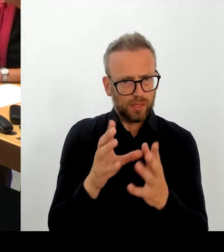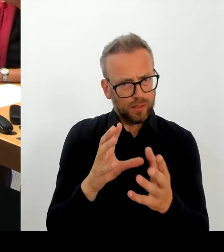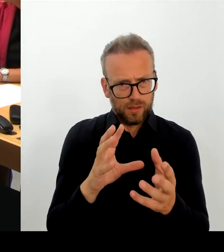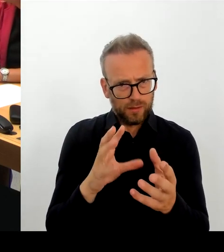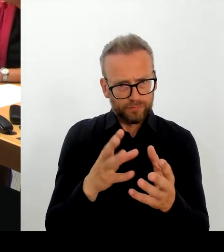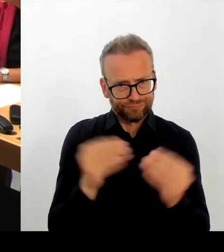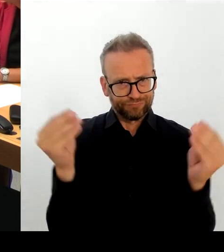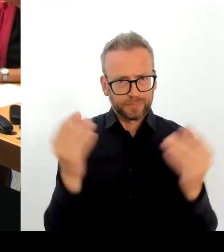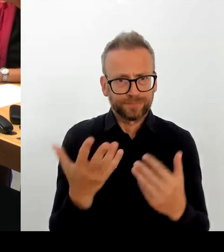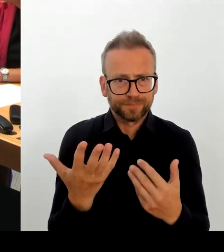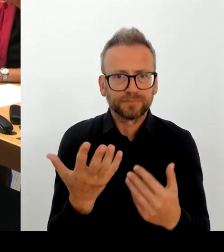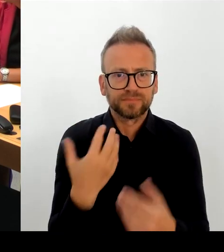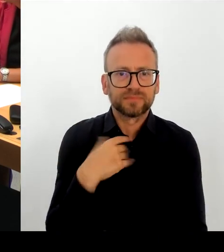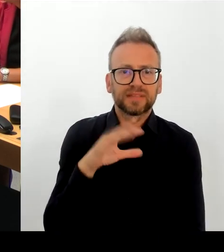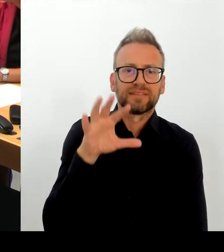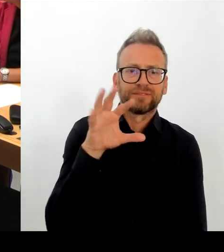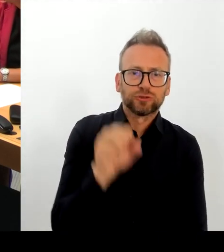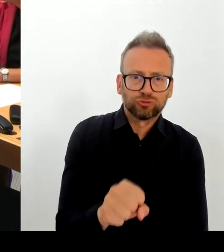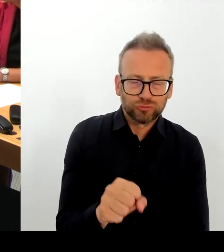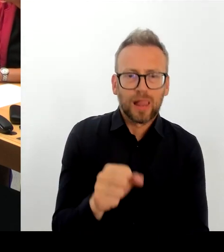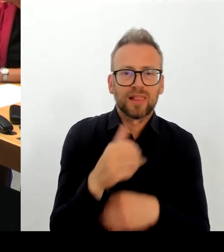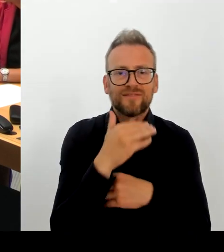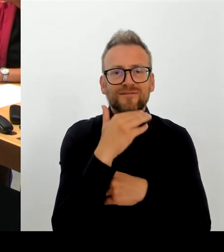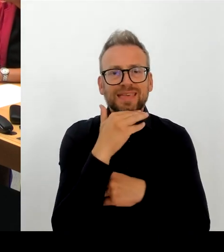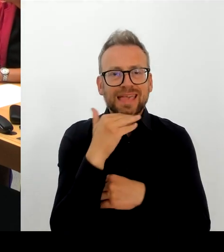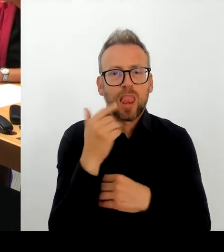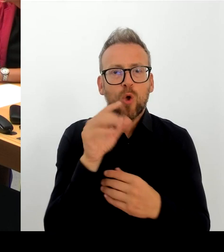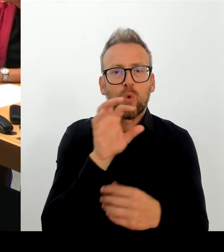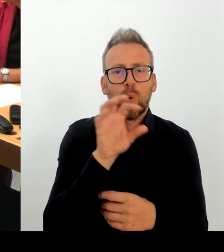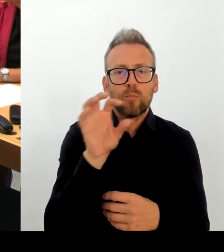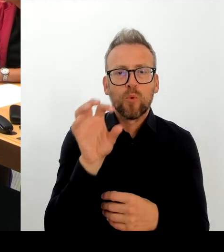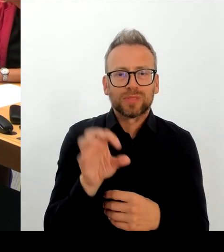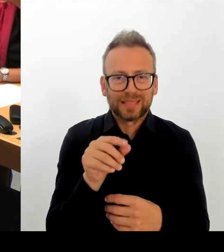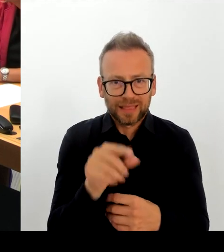erstellen, bis wann wir damit rechnen können, dass die EAkte wirklich funktioniert.